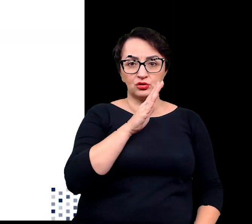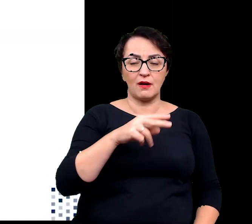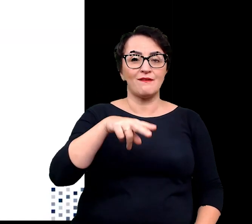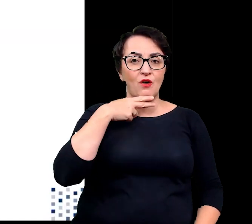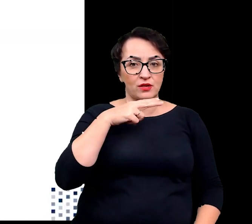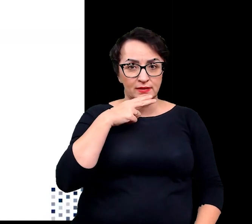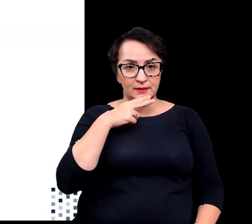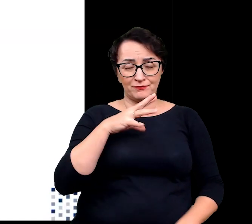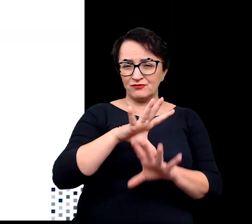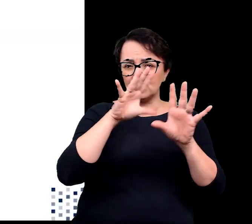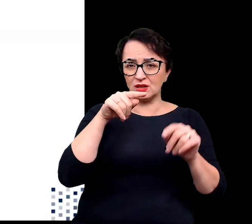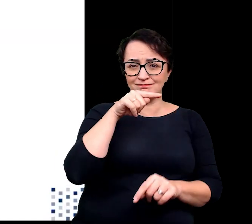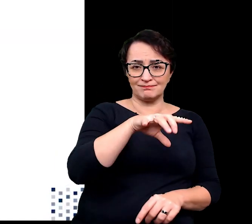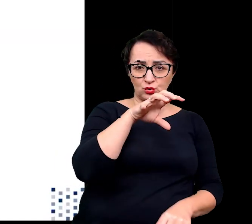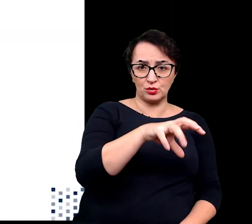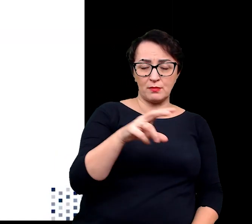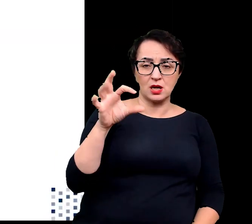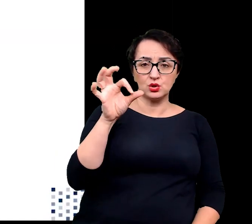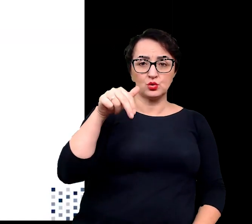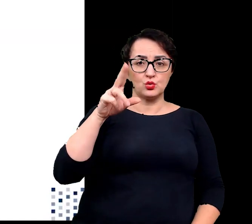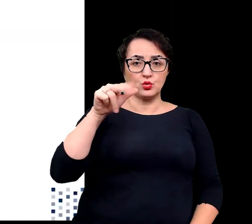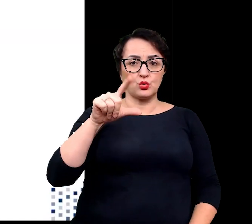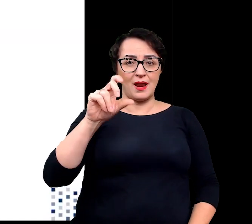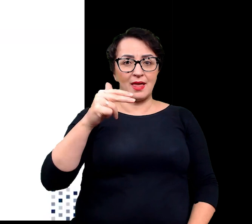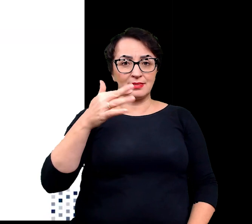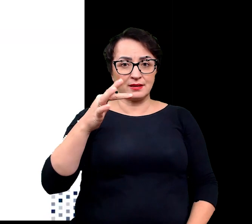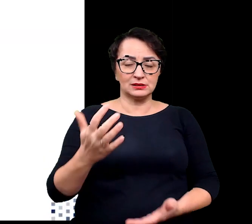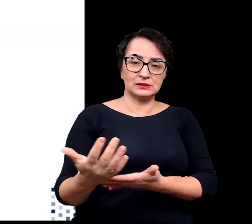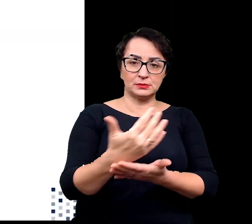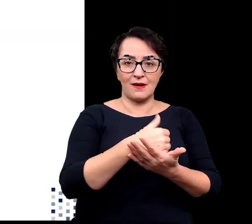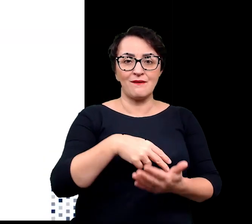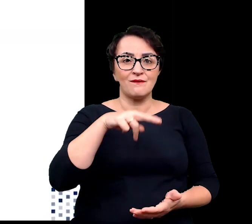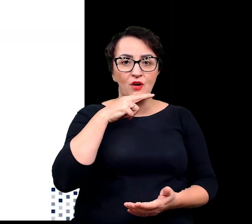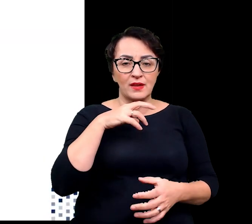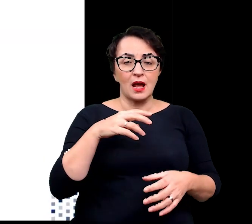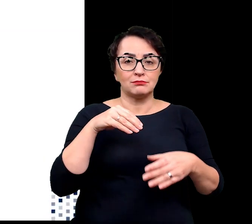Wszystkie sukulenty gromadzą wodę, którą magazynują w postaci gęstego soku,